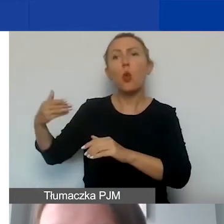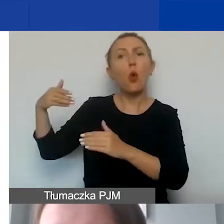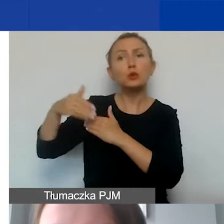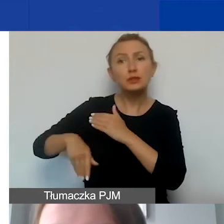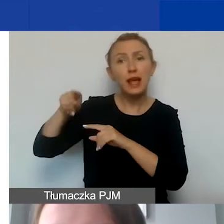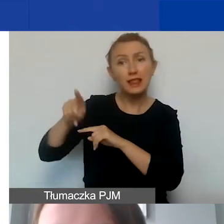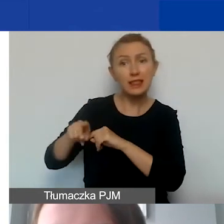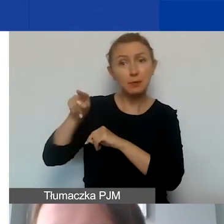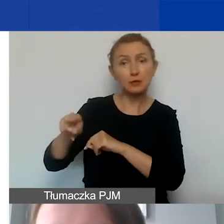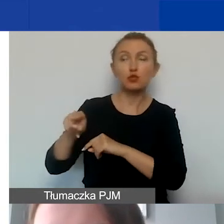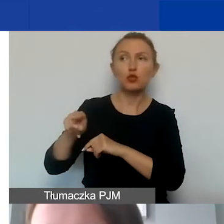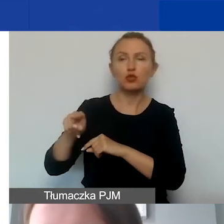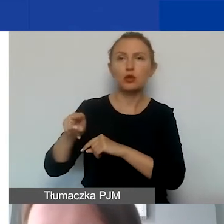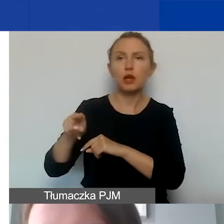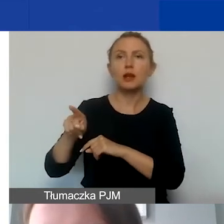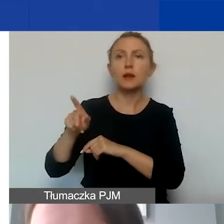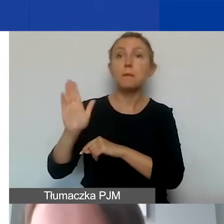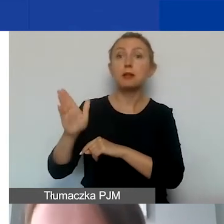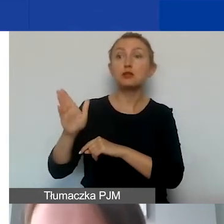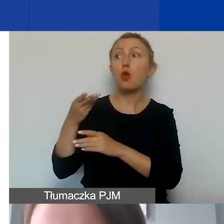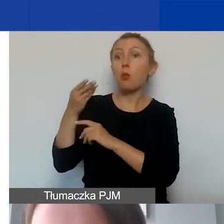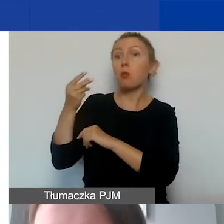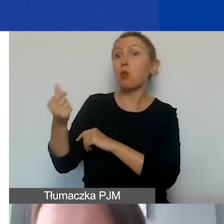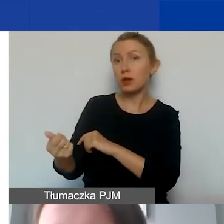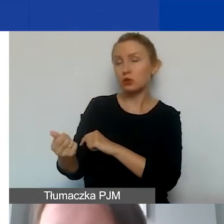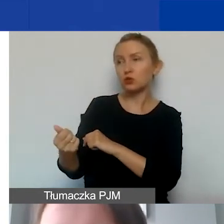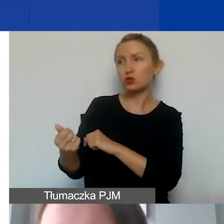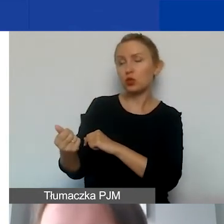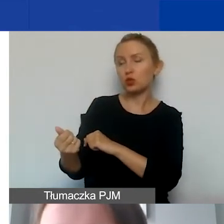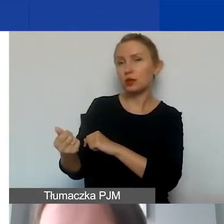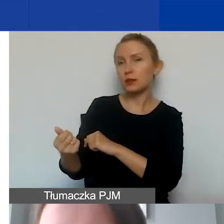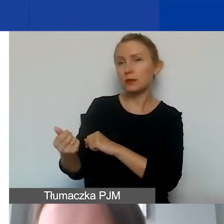i zostanie on opłacony